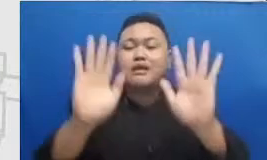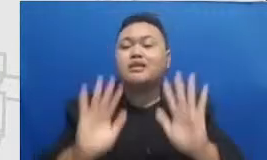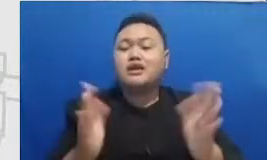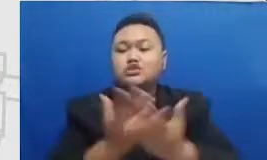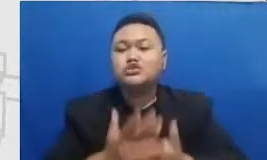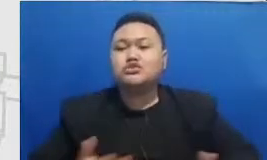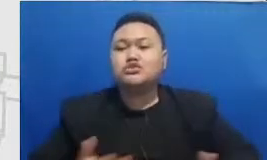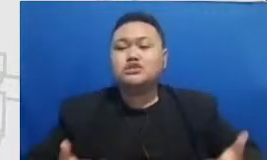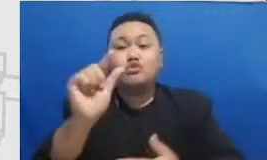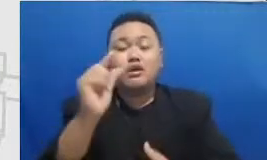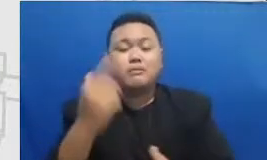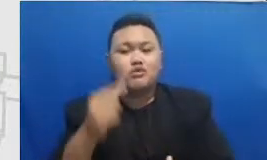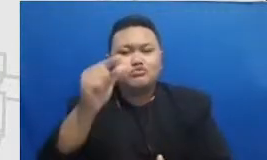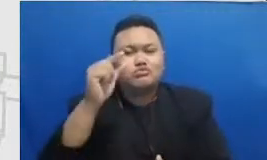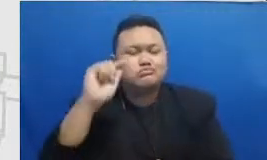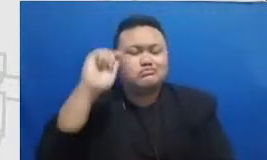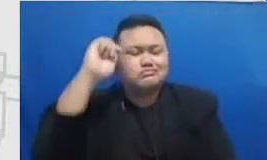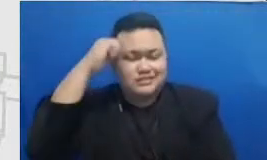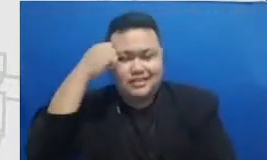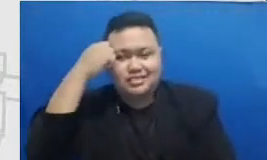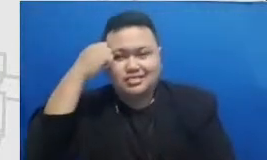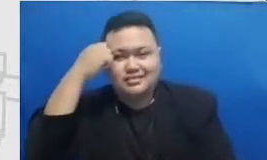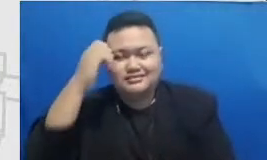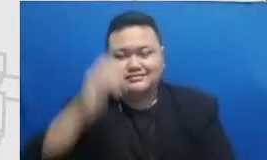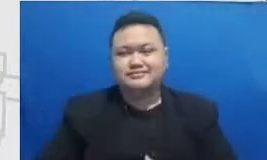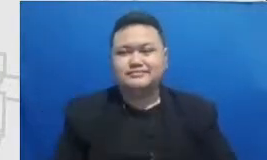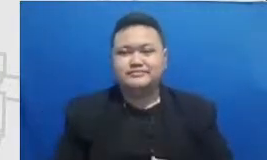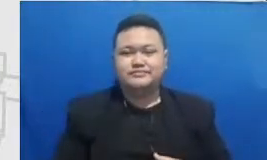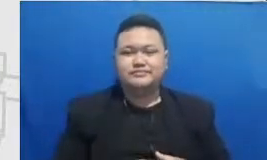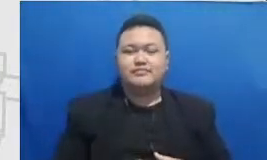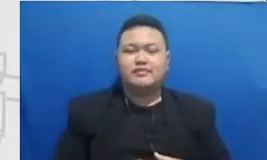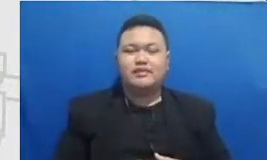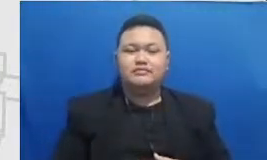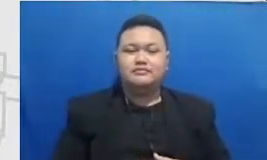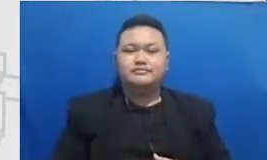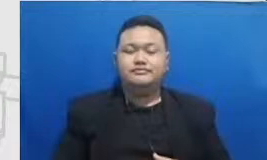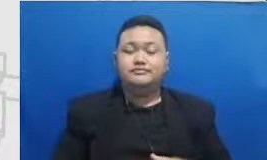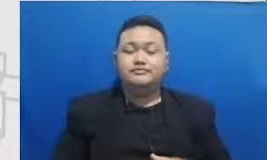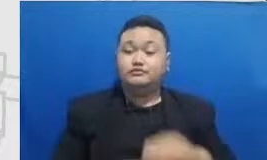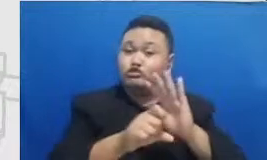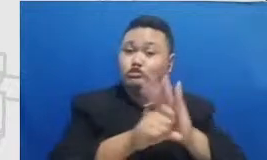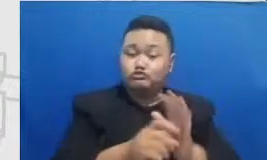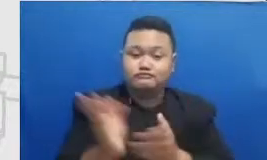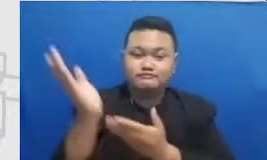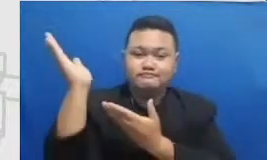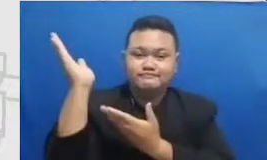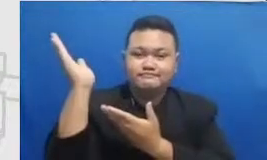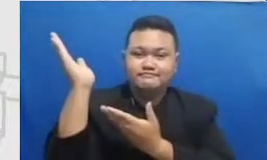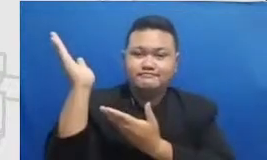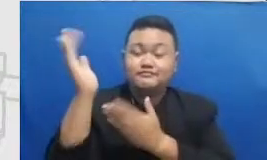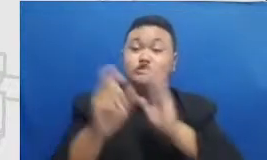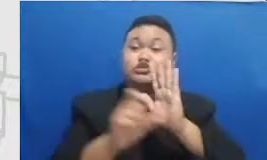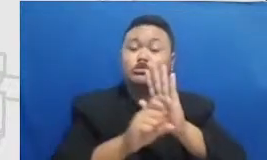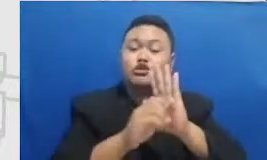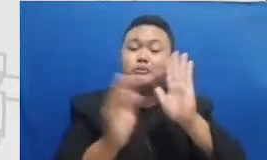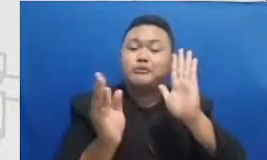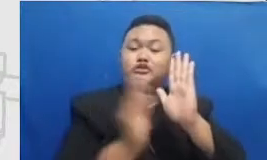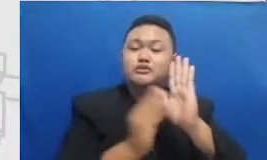dan untuk merayakan saya berikan beberapa contoh ini adalah beberapa posting dari ibu Yulia Vitara